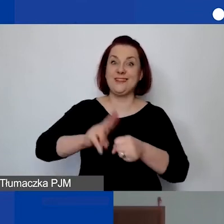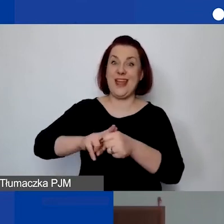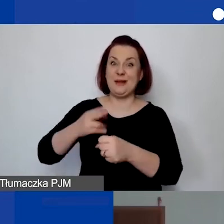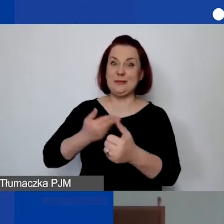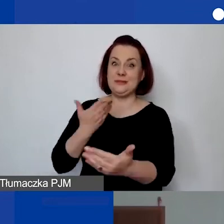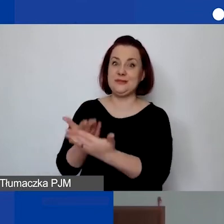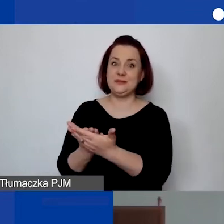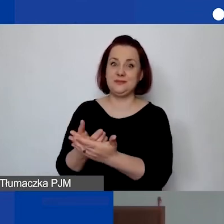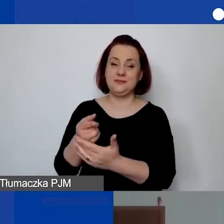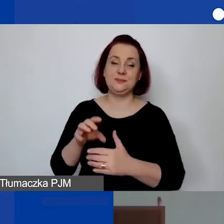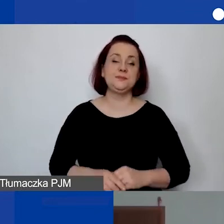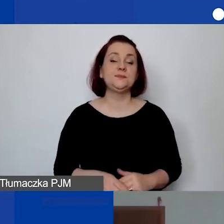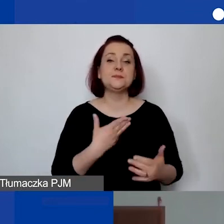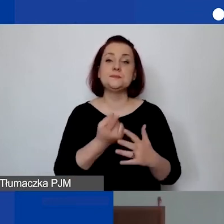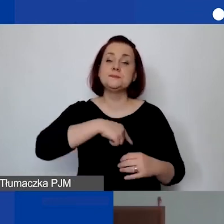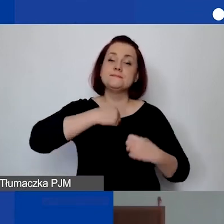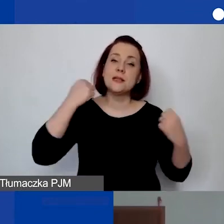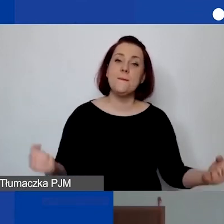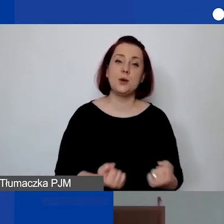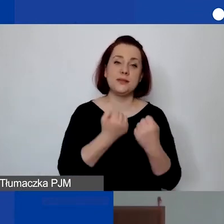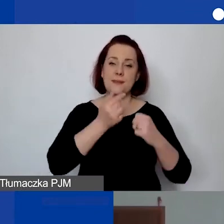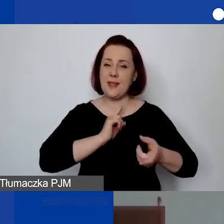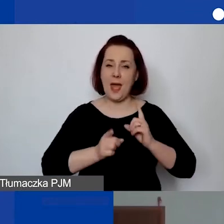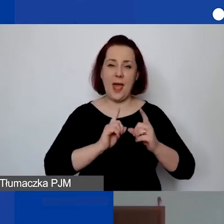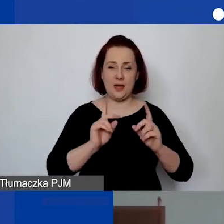Postaramy się go jak najszybciej udostępnić.